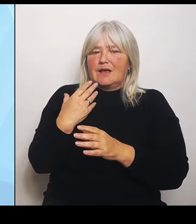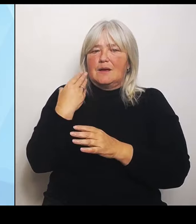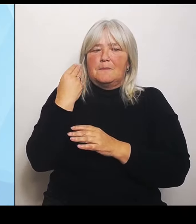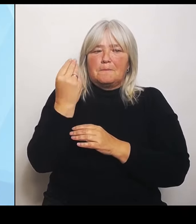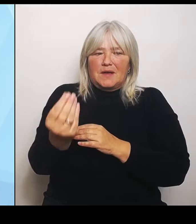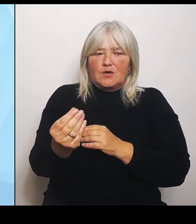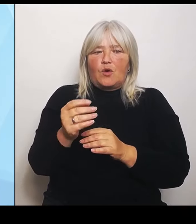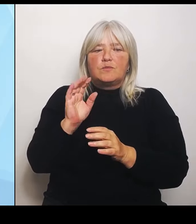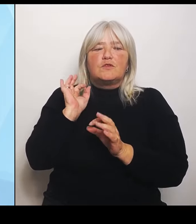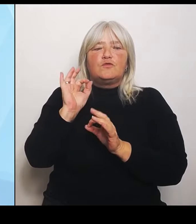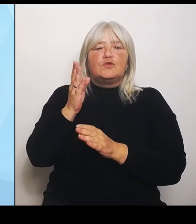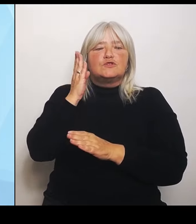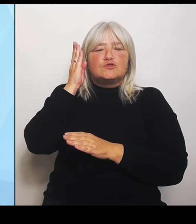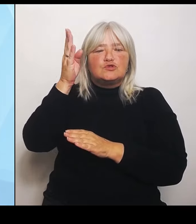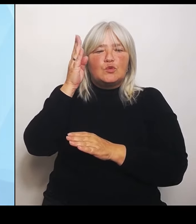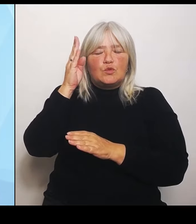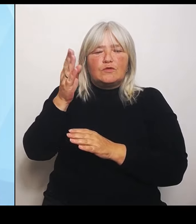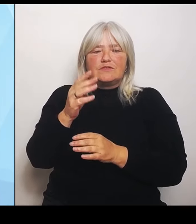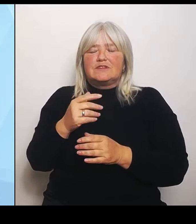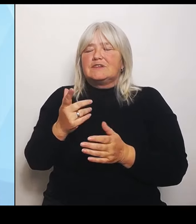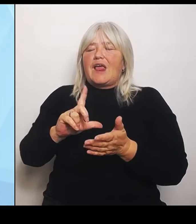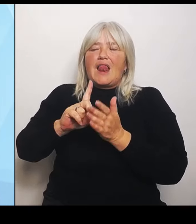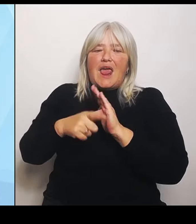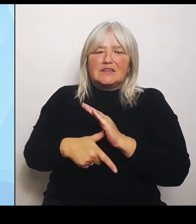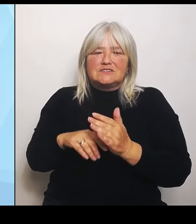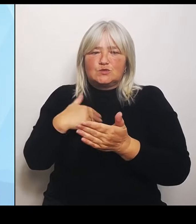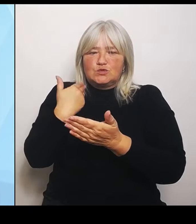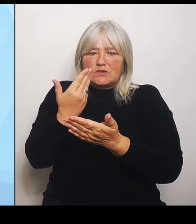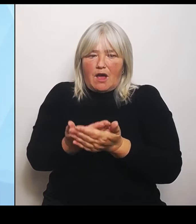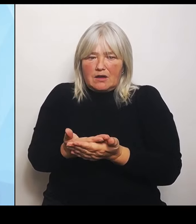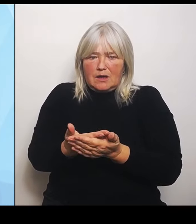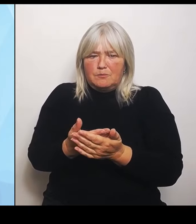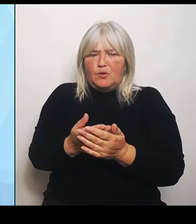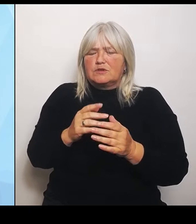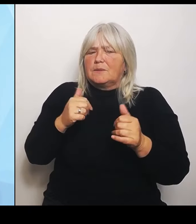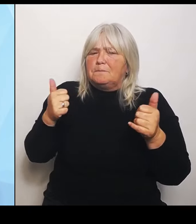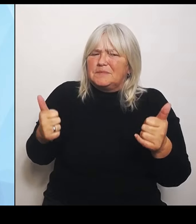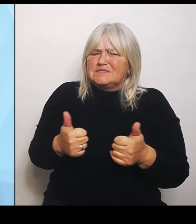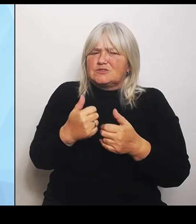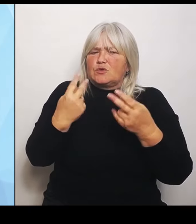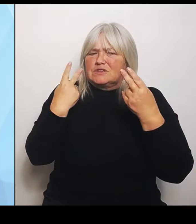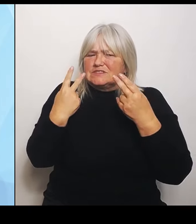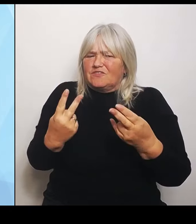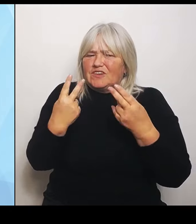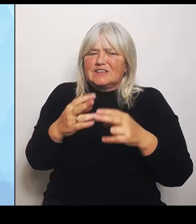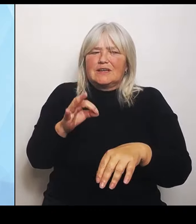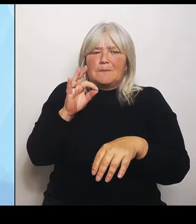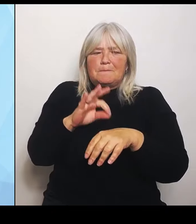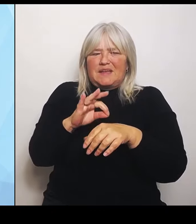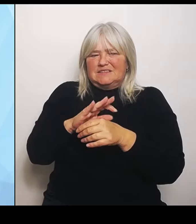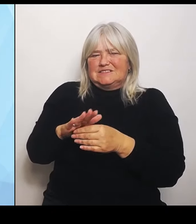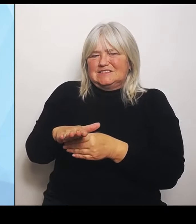in ganz besonders wichtigen medizinischen Bereichen an der Hand. Das betrifft zum Beispiel die Geburtshilfe, das betrifft die